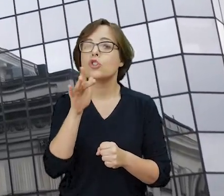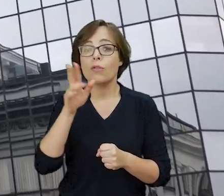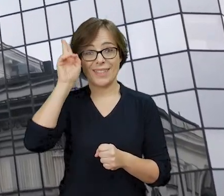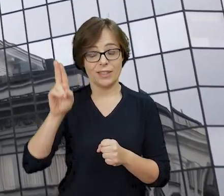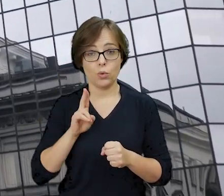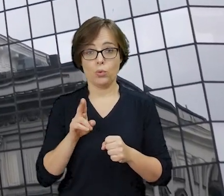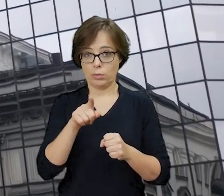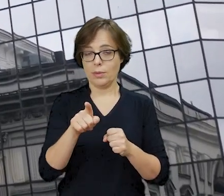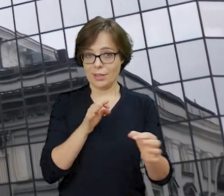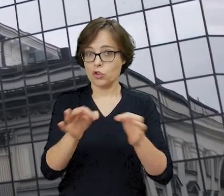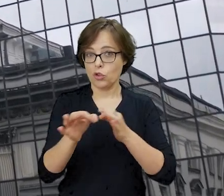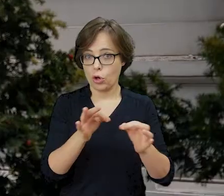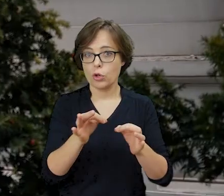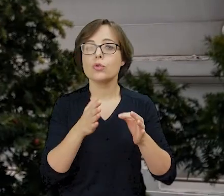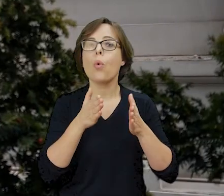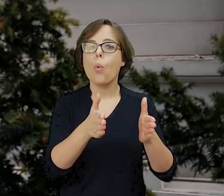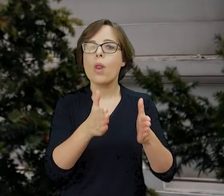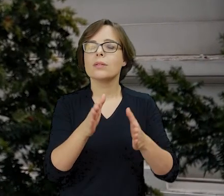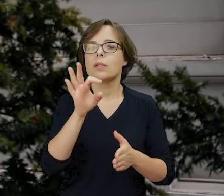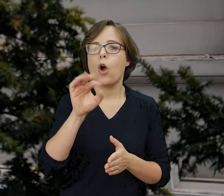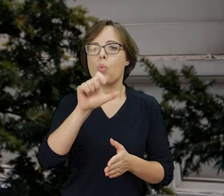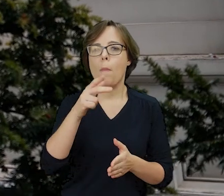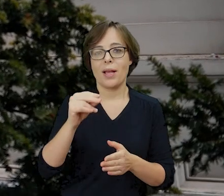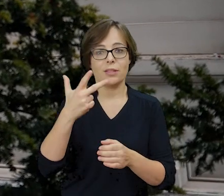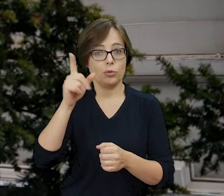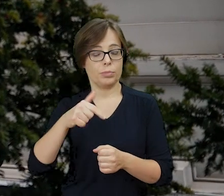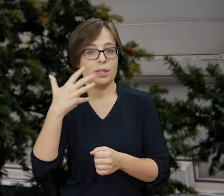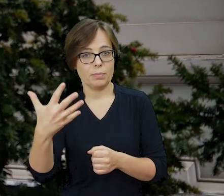mieszczący się pod adresem Tłomackie 3/5, ukryty za nowoczesnym wieżowcem,